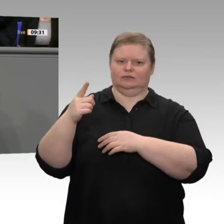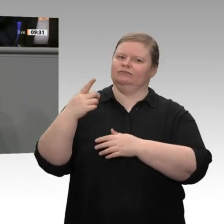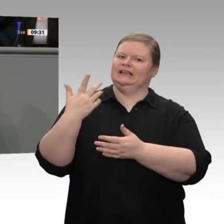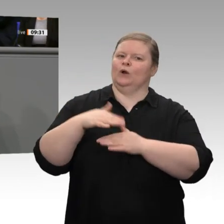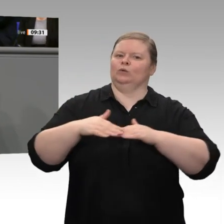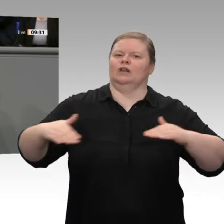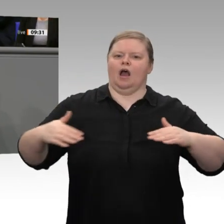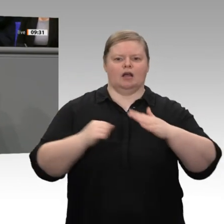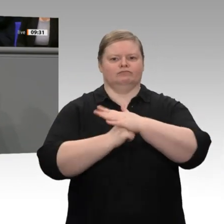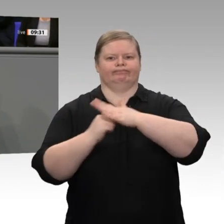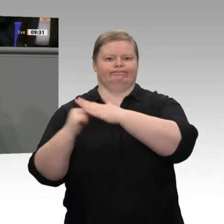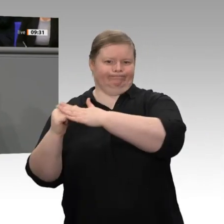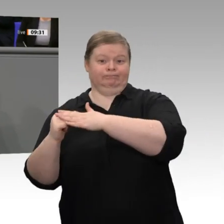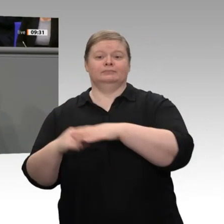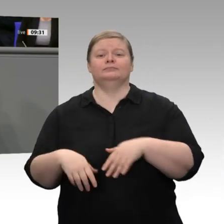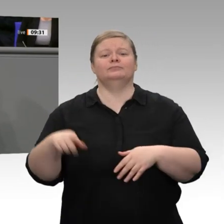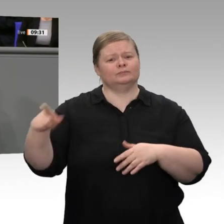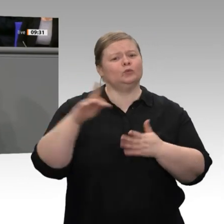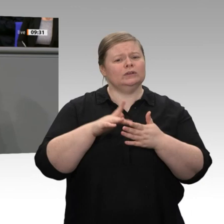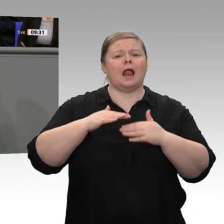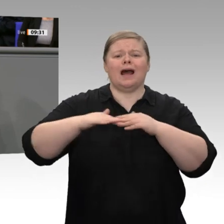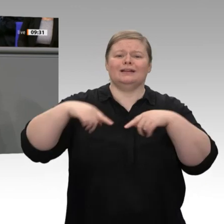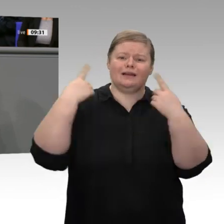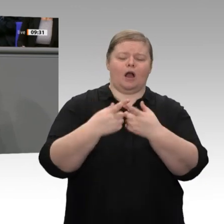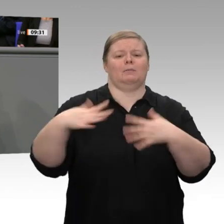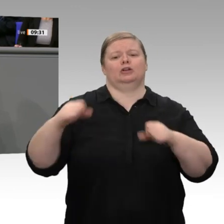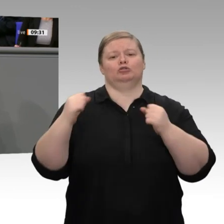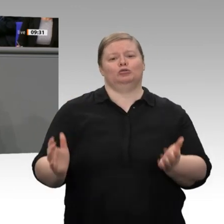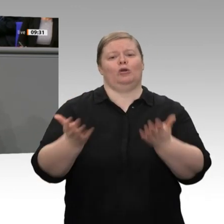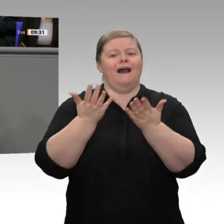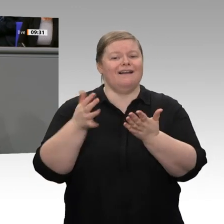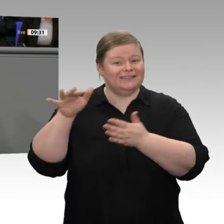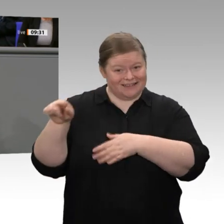es ein richtiges Signal, an dieser Stelle einfach mal den Steuerzahlern in